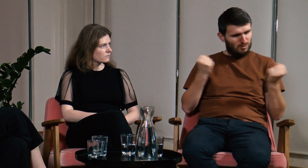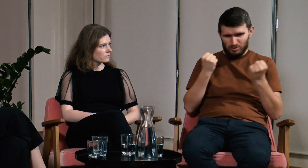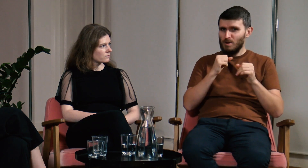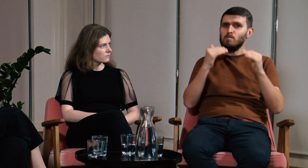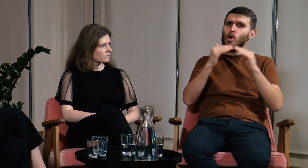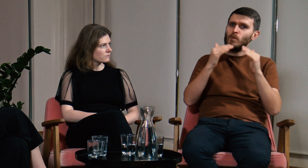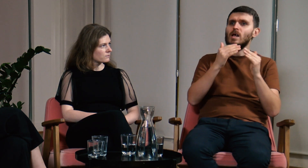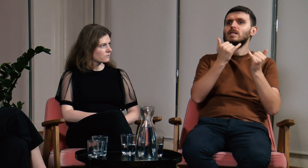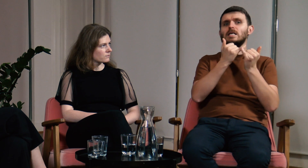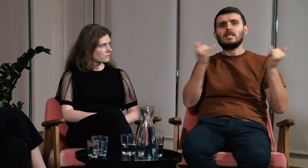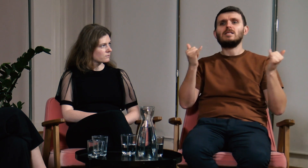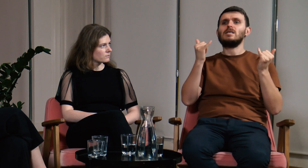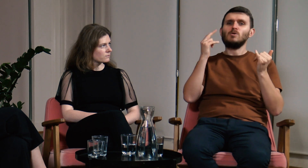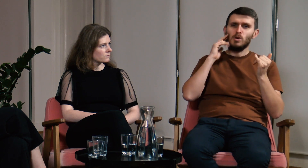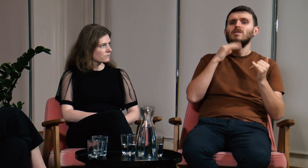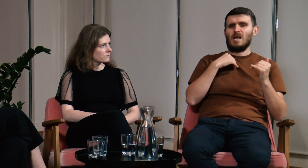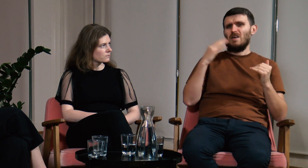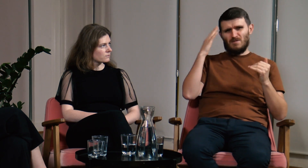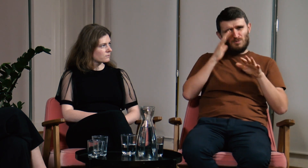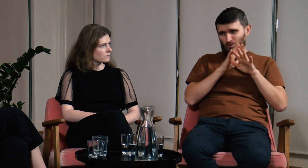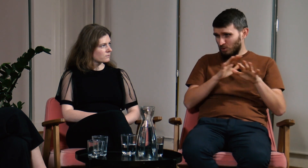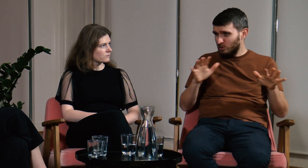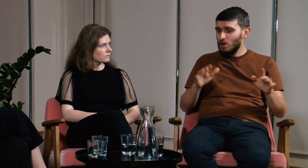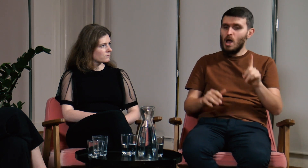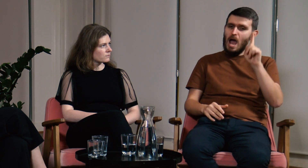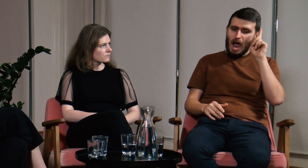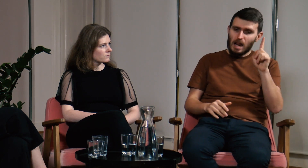Myślę, że w porównaniu z innymi g/Głuchymi byłem o wiele bardziej świadomy,